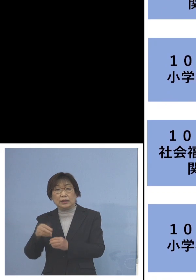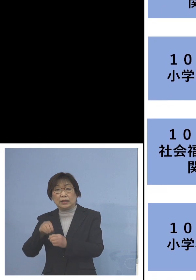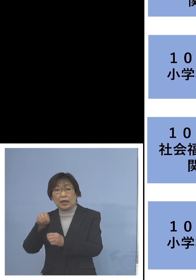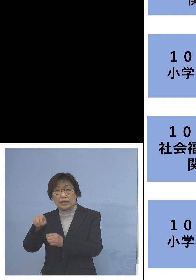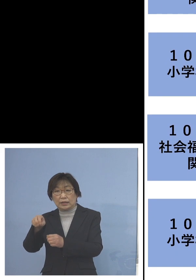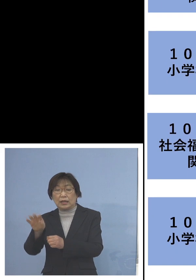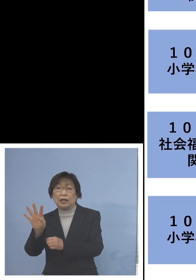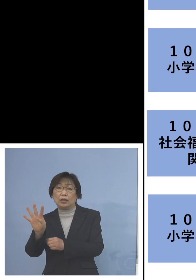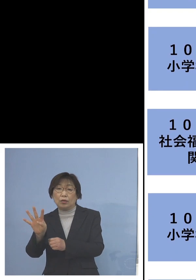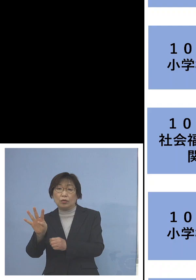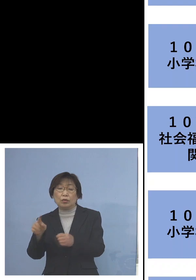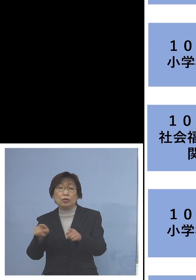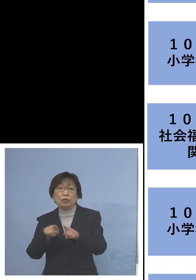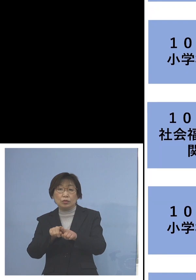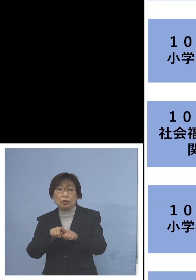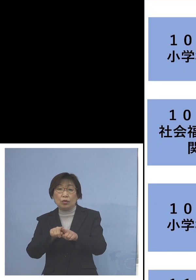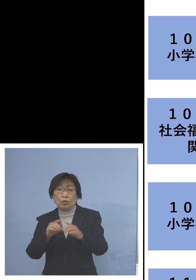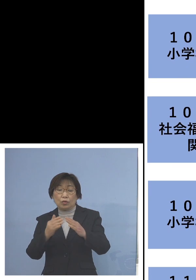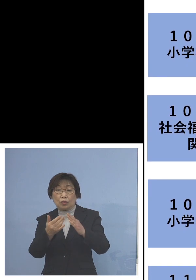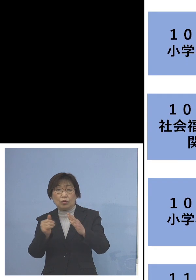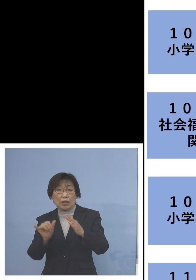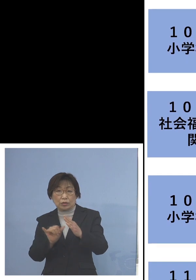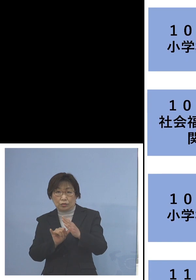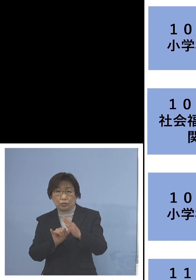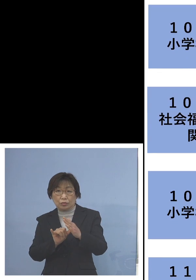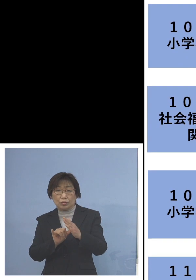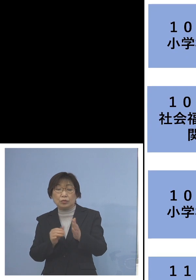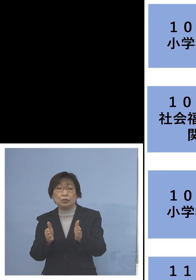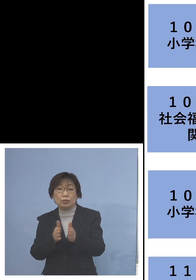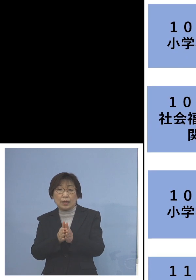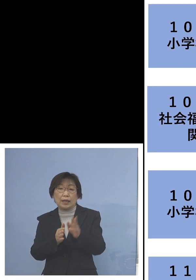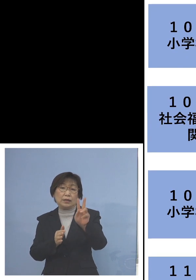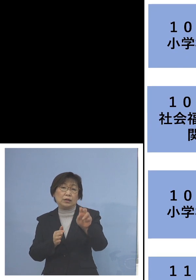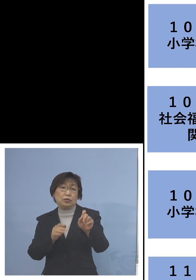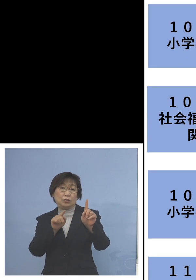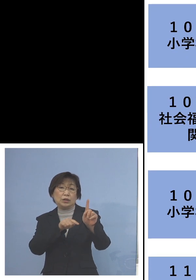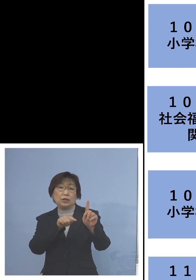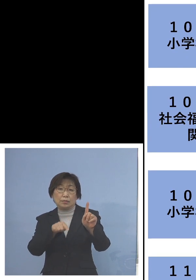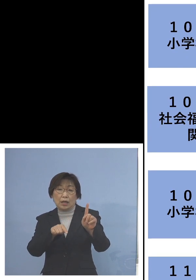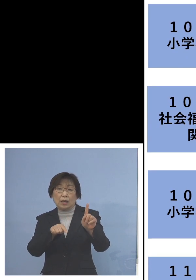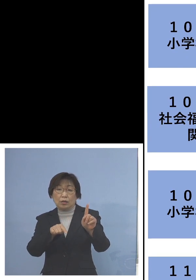同居のご家族加え 21名の関連クラスターに